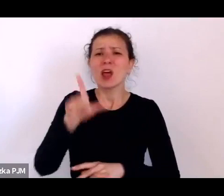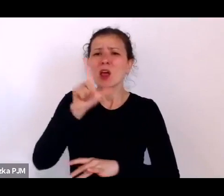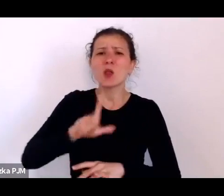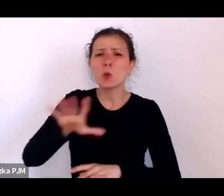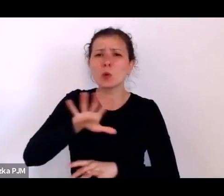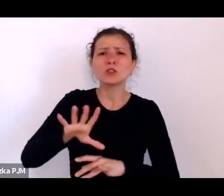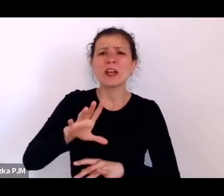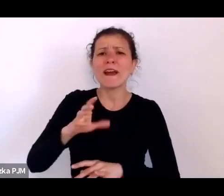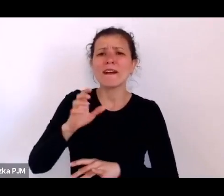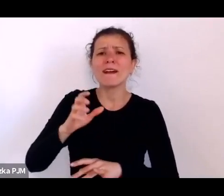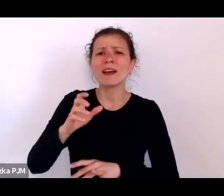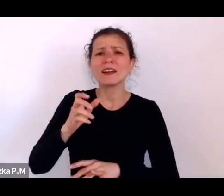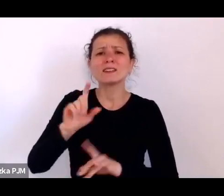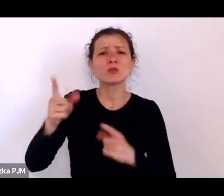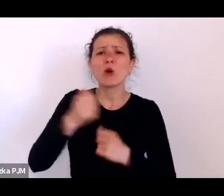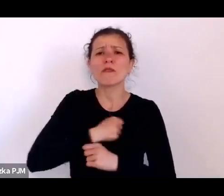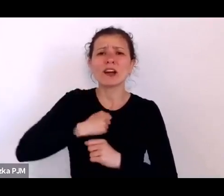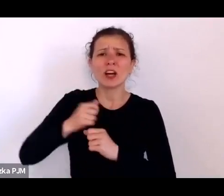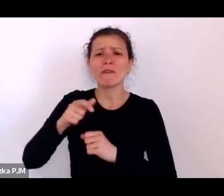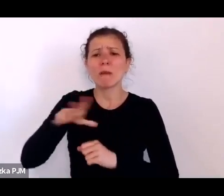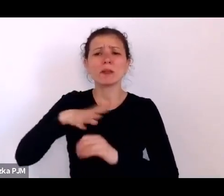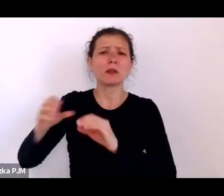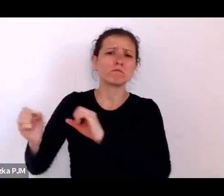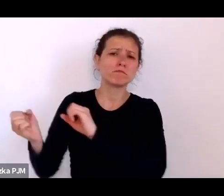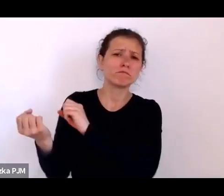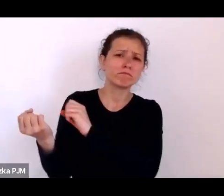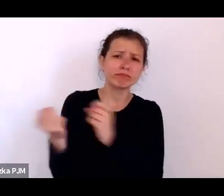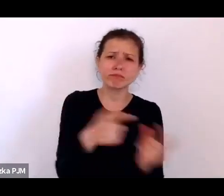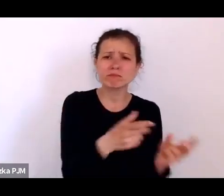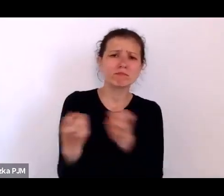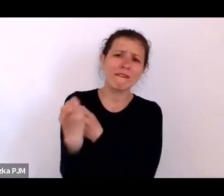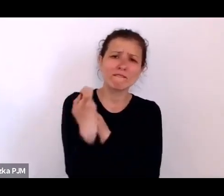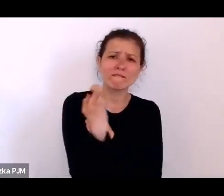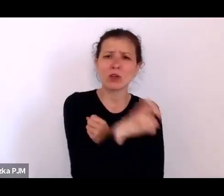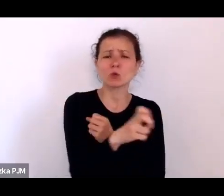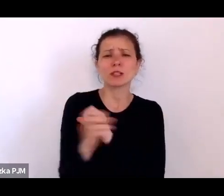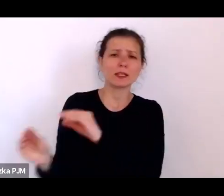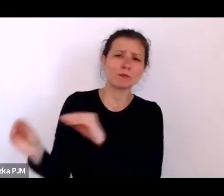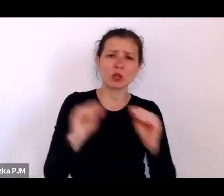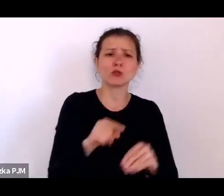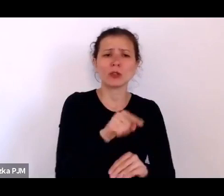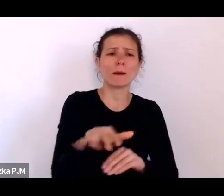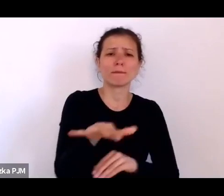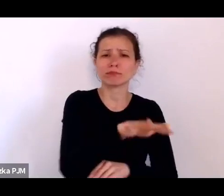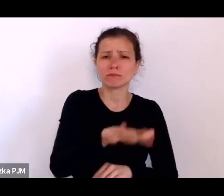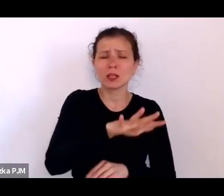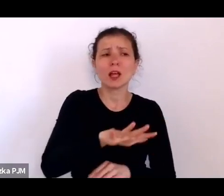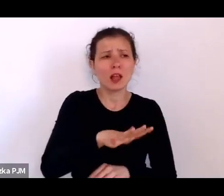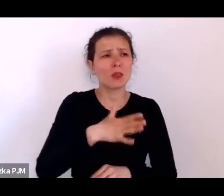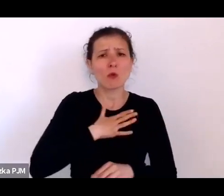jak to miejsce mogło wyglądać to mamy tutaj akurat bardzo dużo opisów i oczywiście – było fatalne.